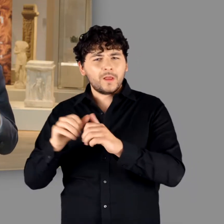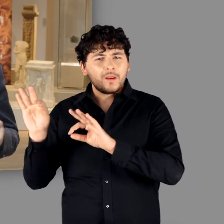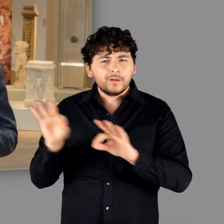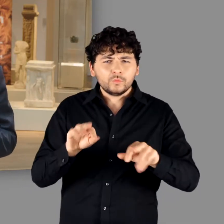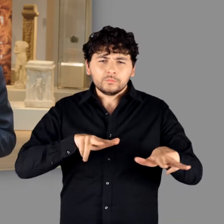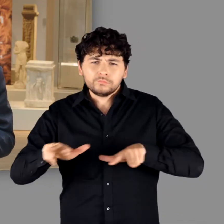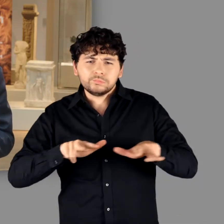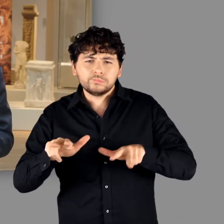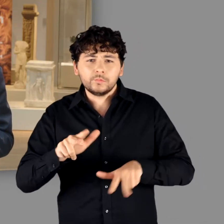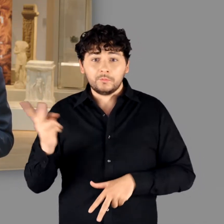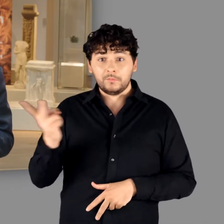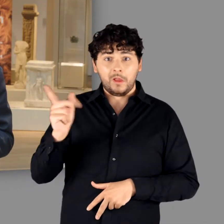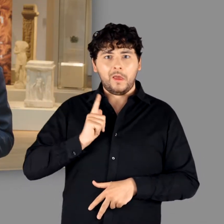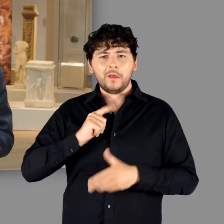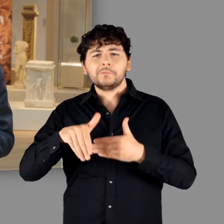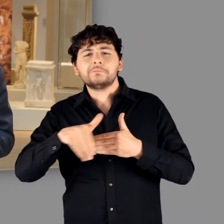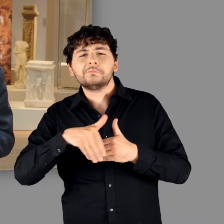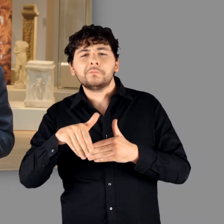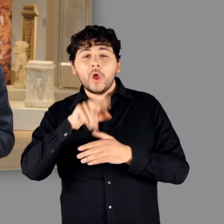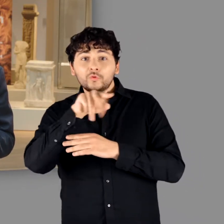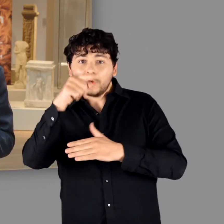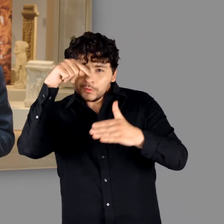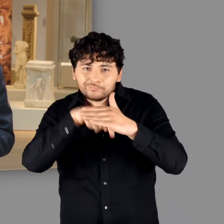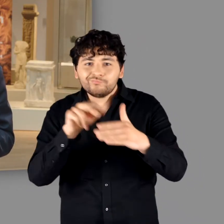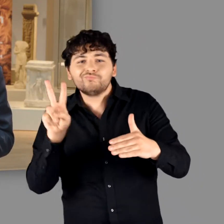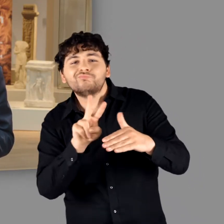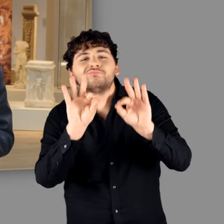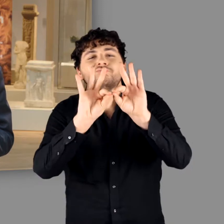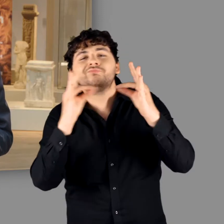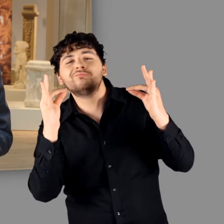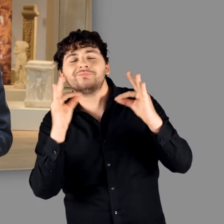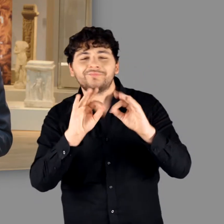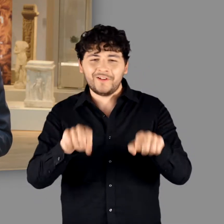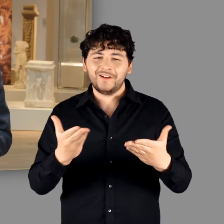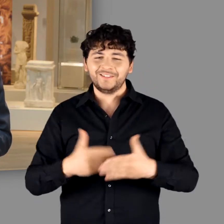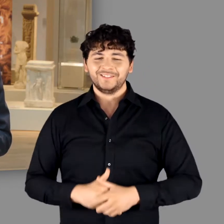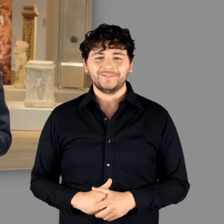Sie werden uns gleich durch die Ausstellung führen und erste Einblicke gewähren.